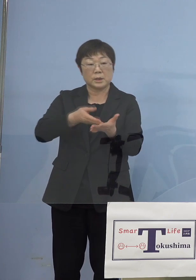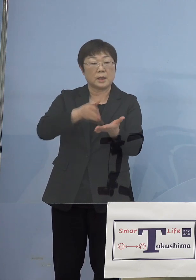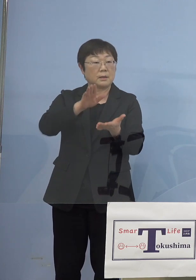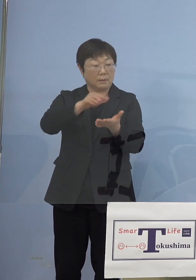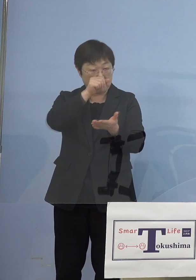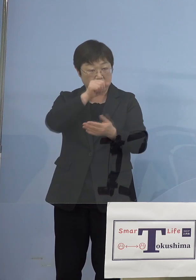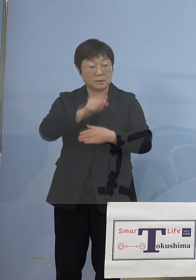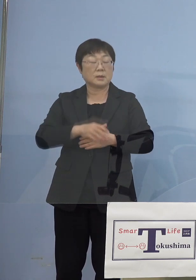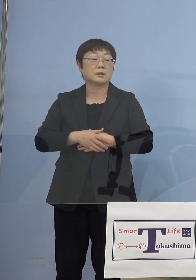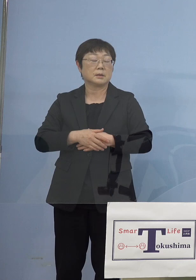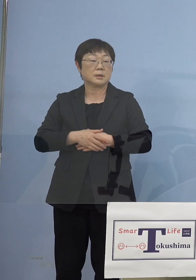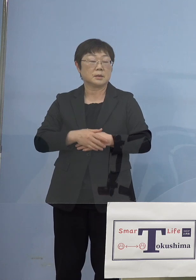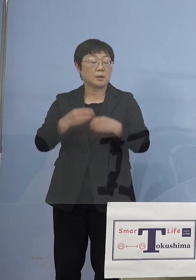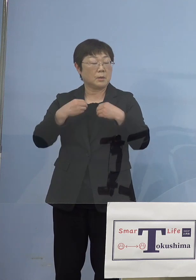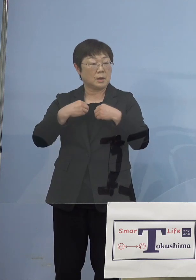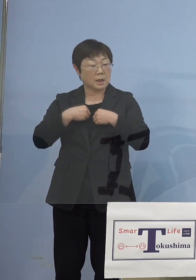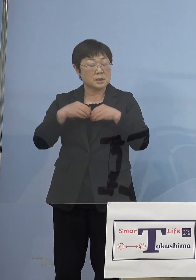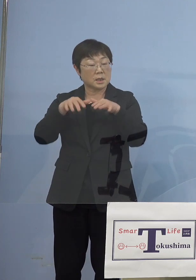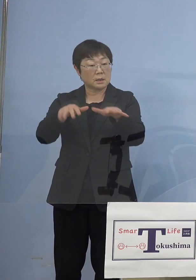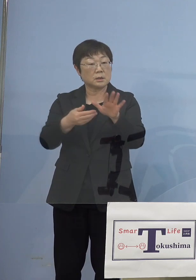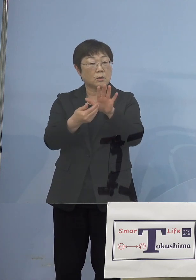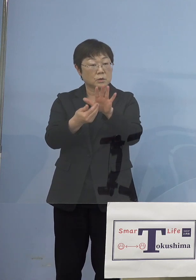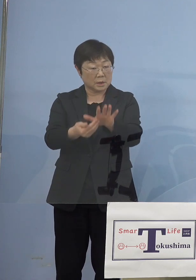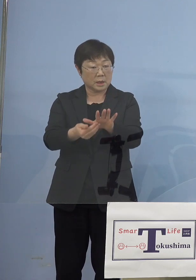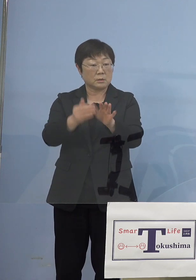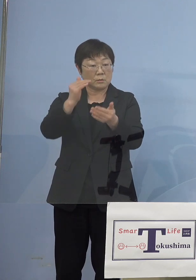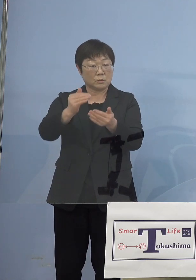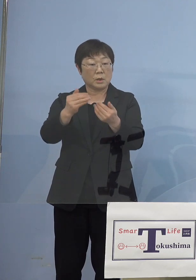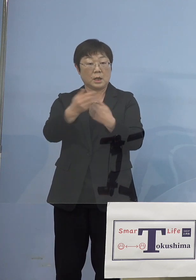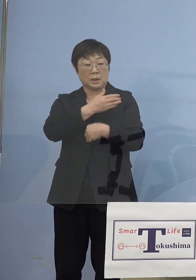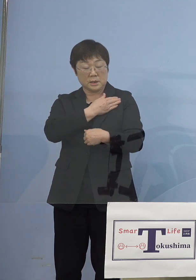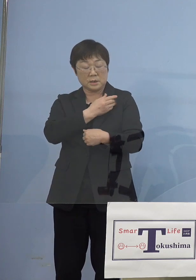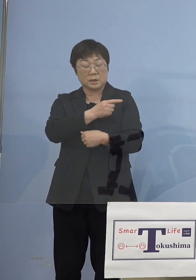感染拡大を抑えるというのが大前提 となるわけなんですが